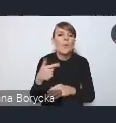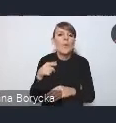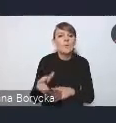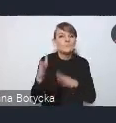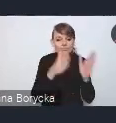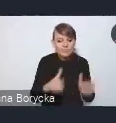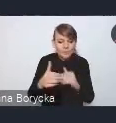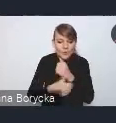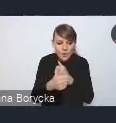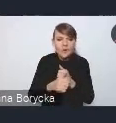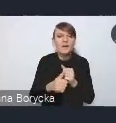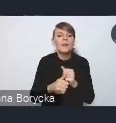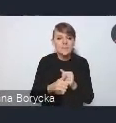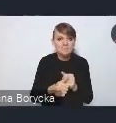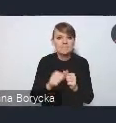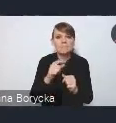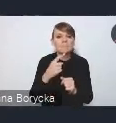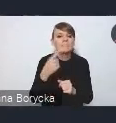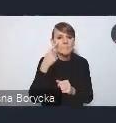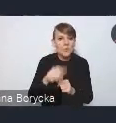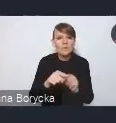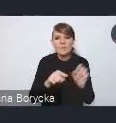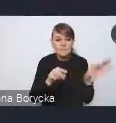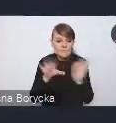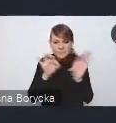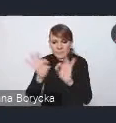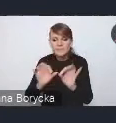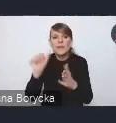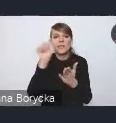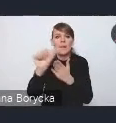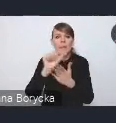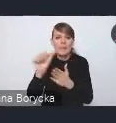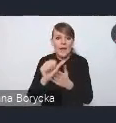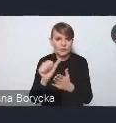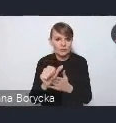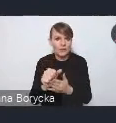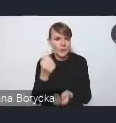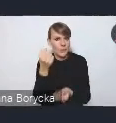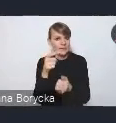11 wyzwań dla Krajowej Polityki Miejskiej, które z naszego punktu widzenia,